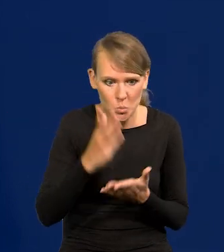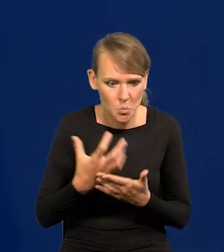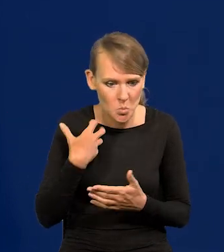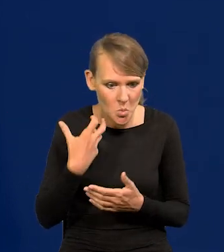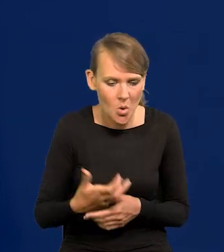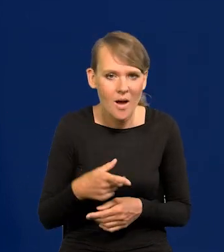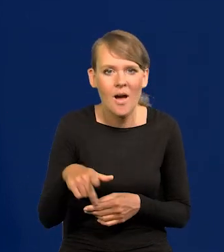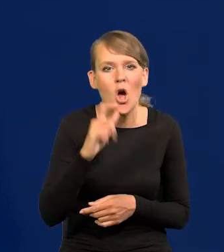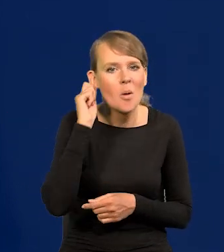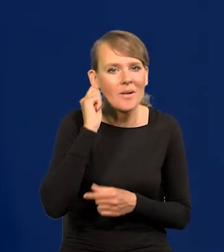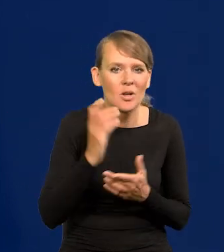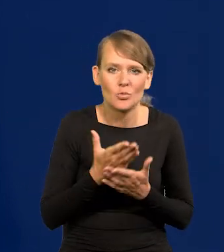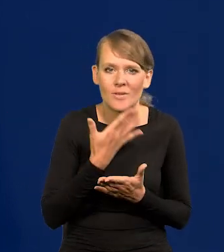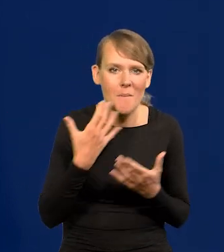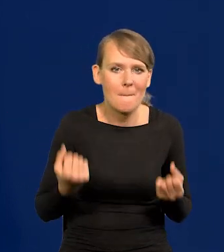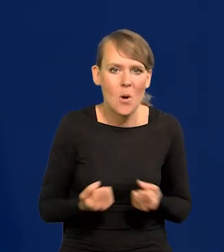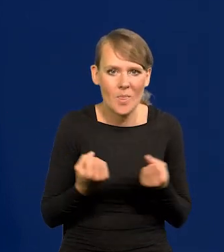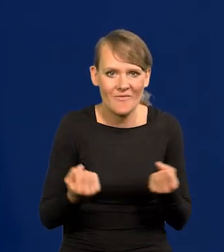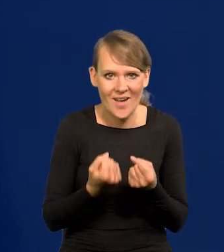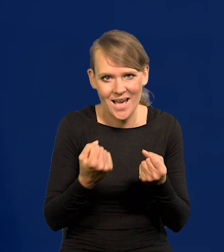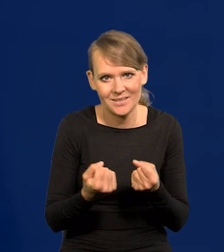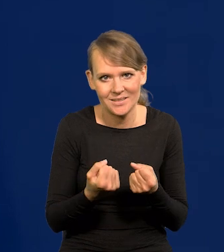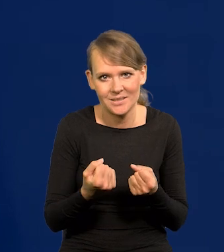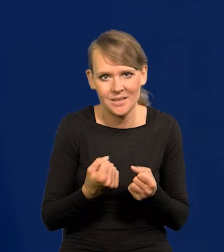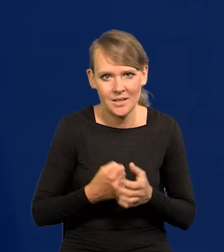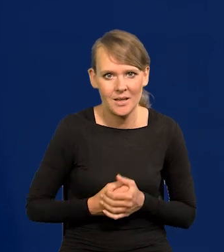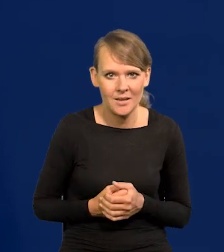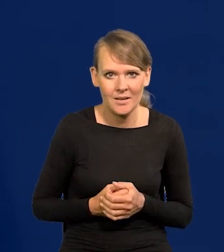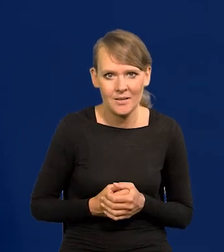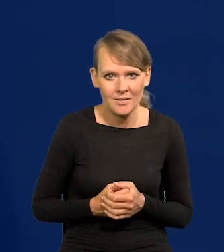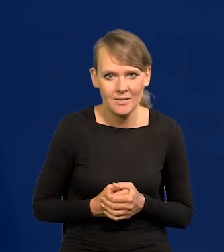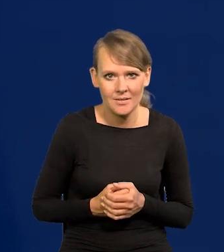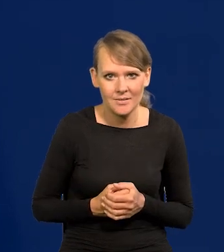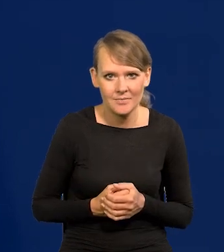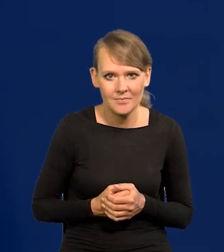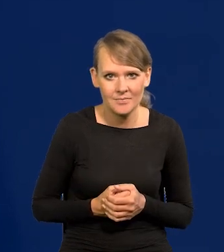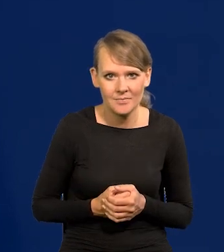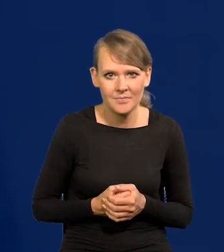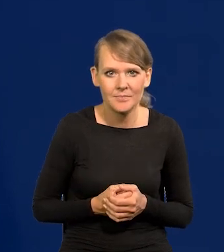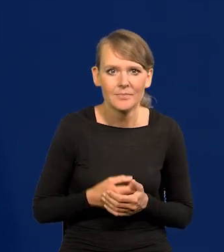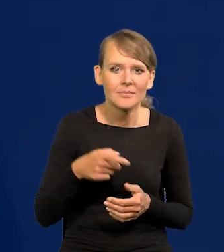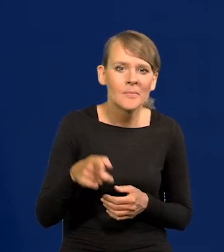to kobiety tracą motywację do posiadania dzieci,